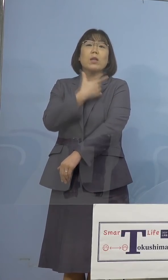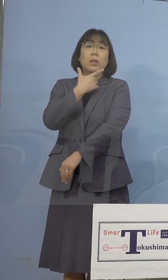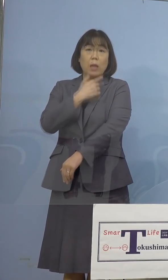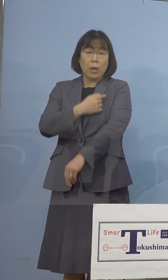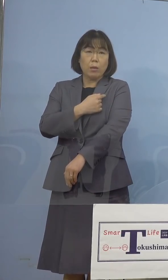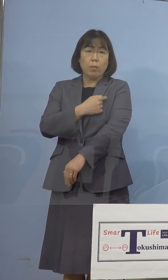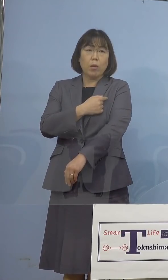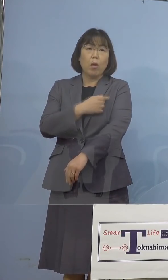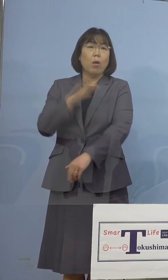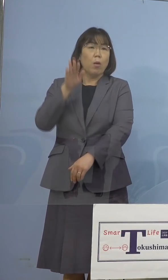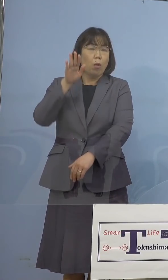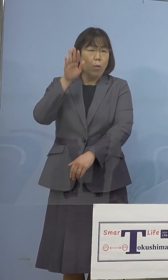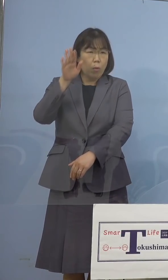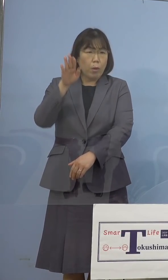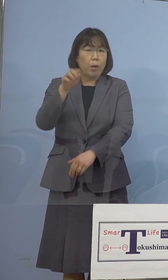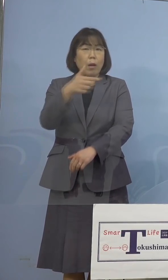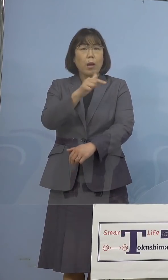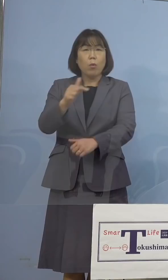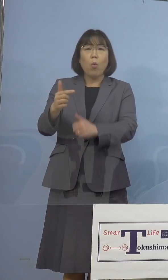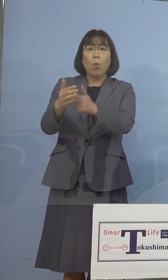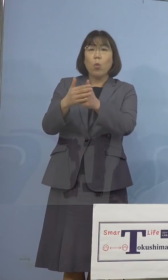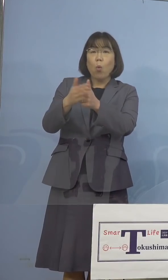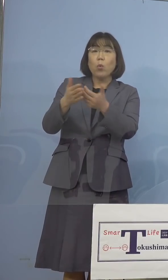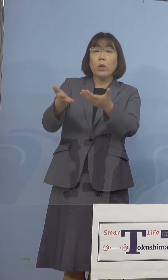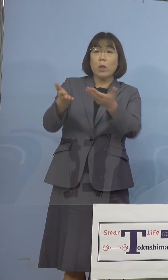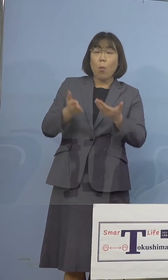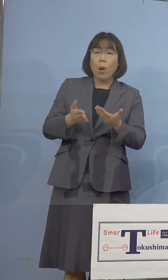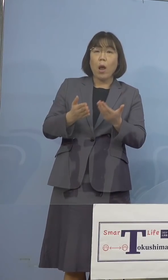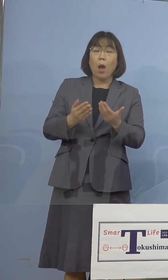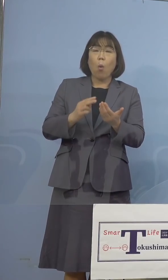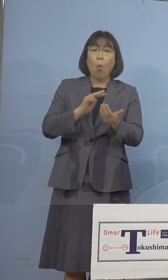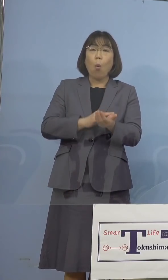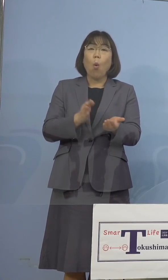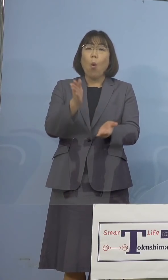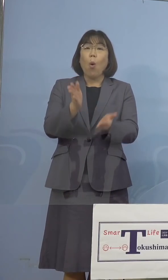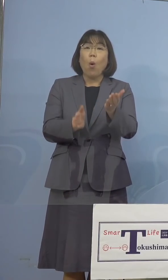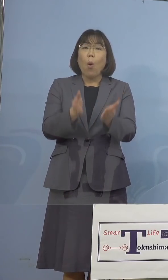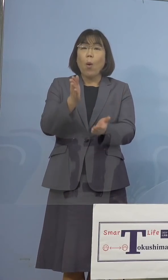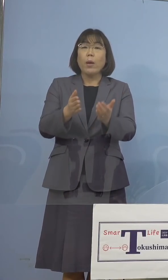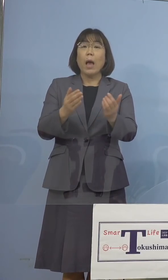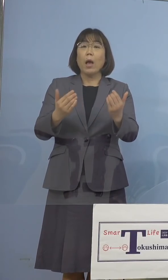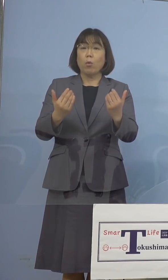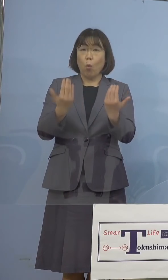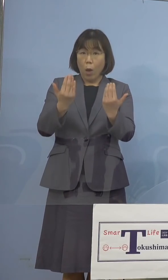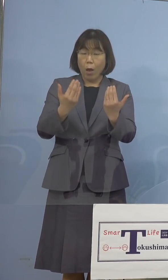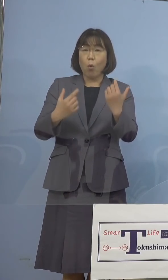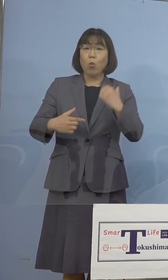ご協力いただく看護学校の学生さんたち 今実習を兼ねて協力をいただこうと